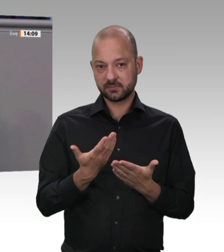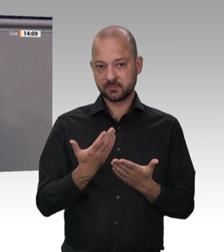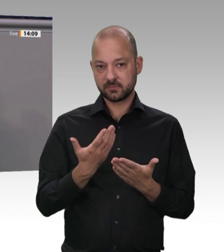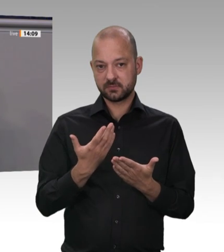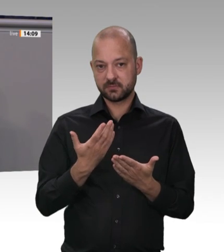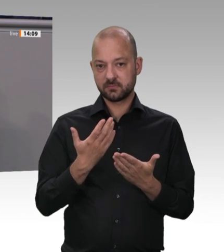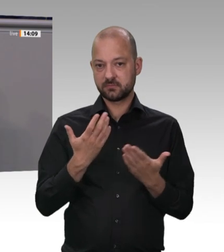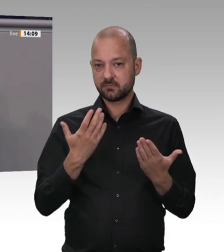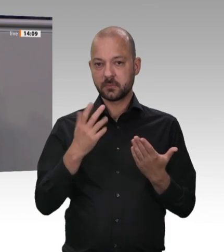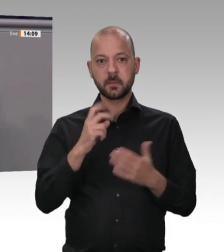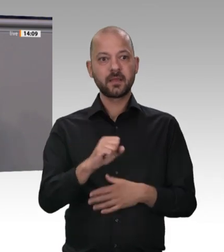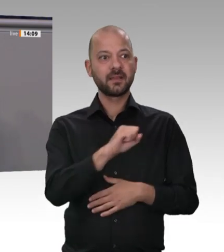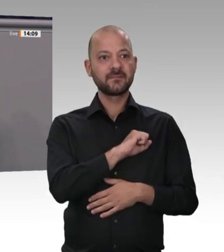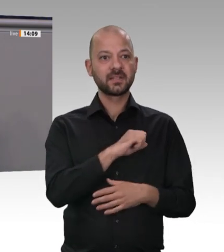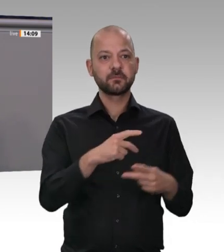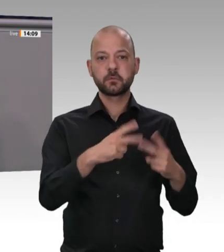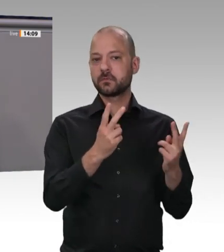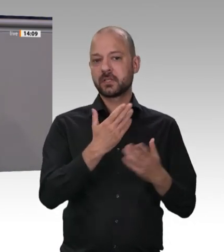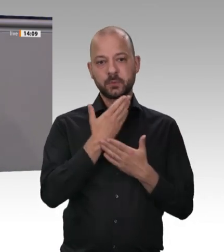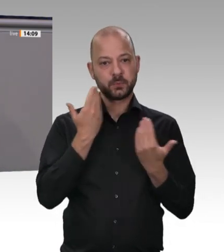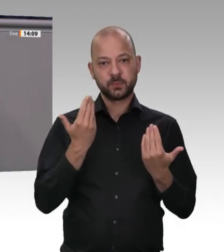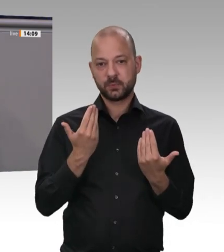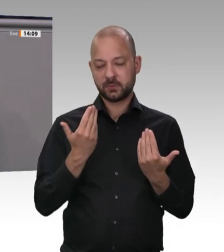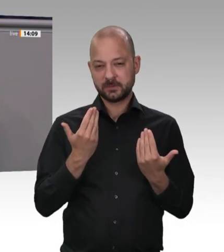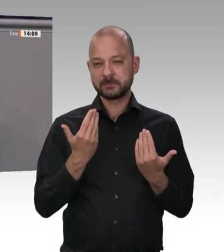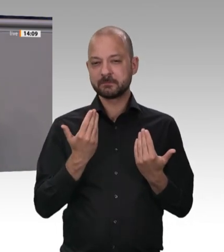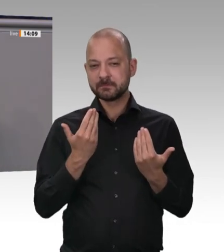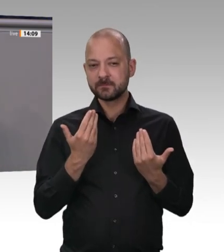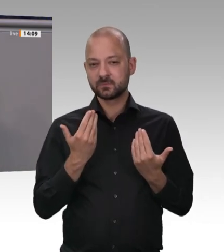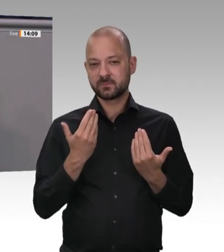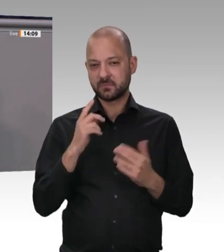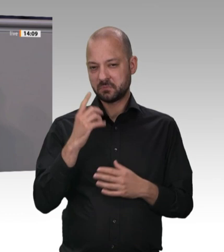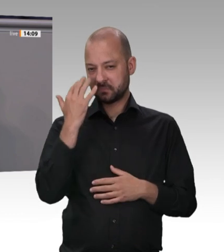Armada an osteuropäischen Dumping-Tagelöhnern. Dann müssten wir diese Debatte nämlich